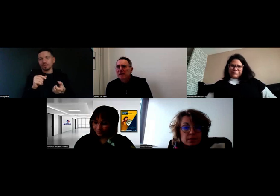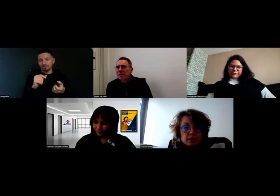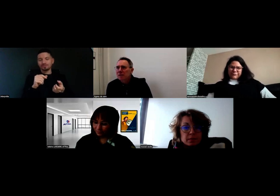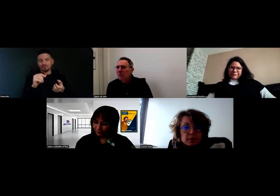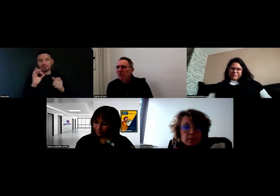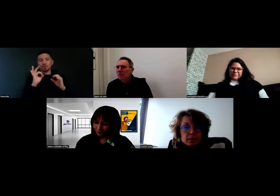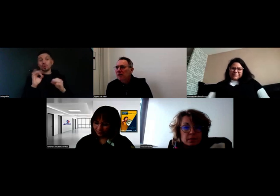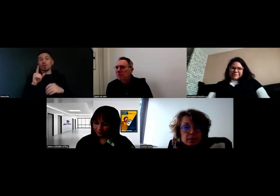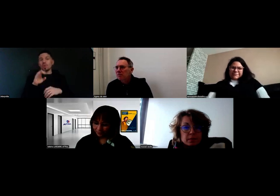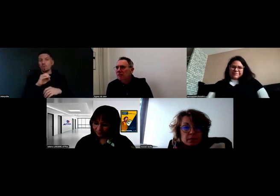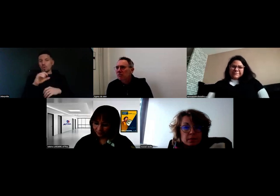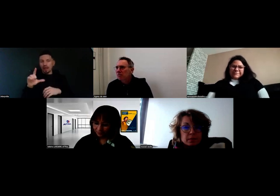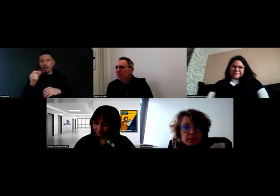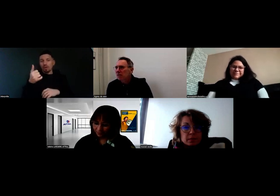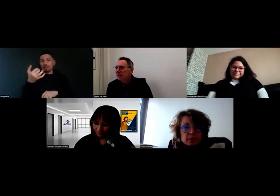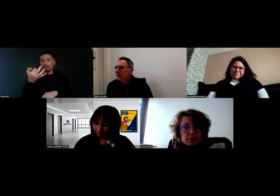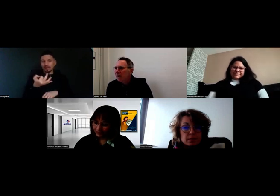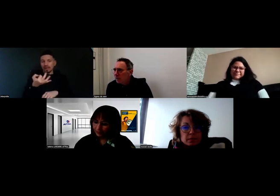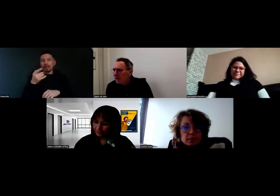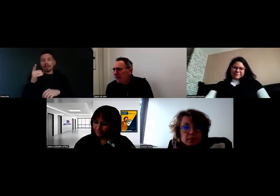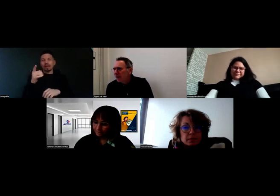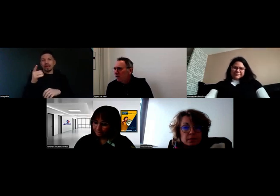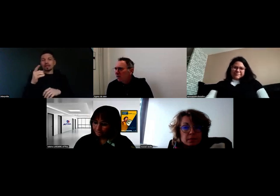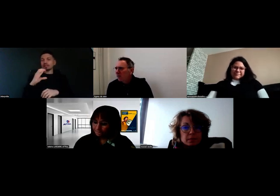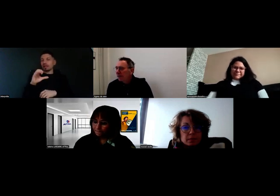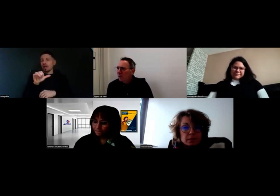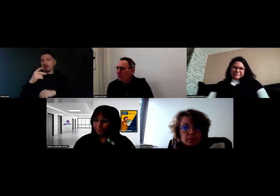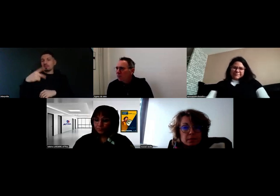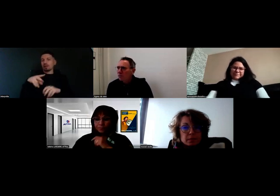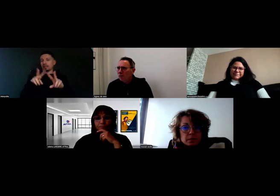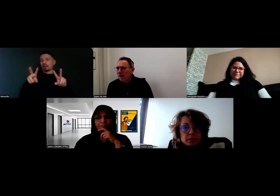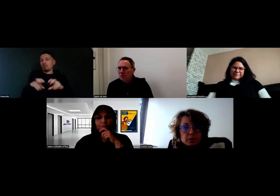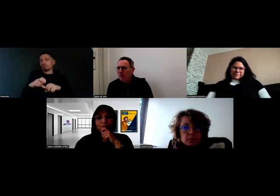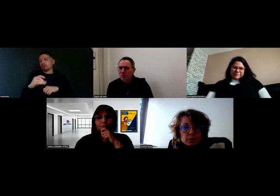Will a suivi un CAP de conducteur de marchandises.